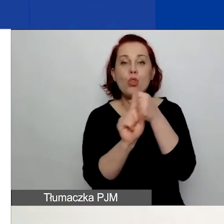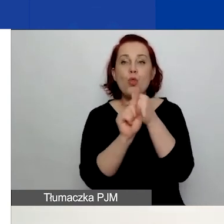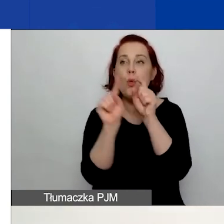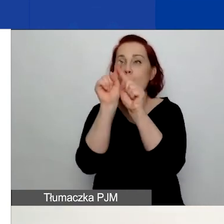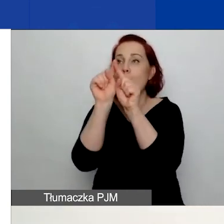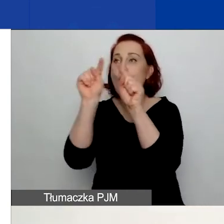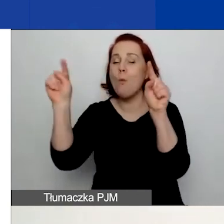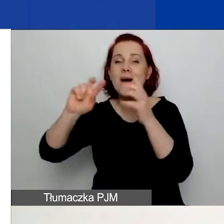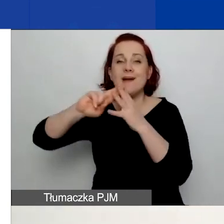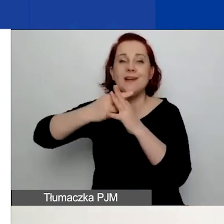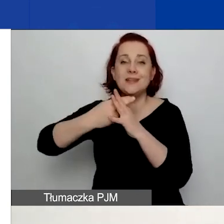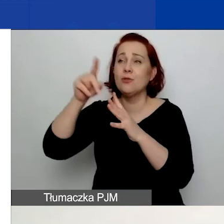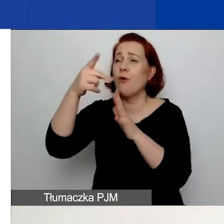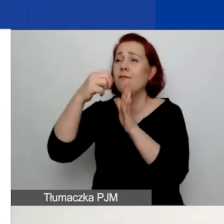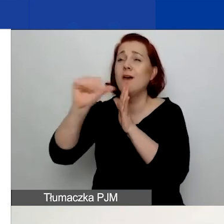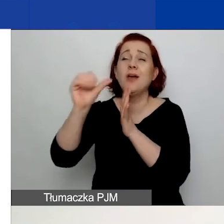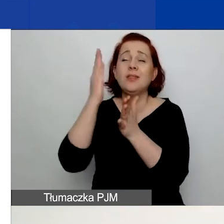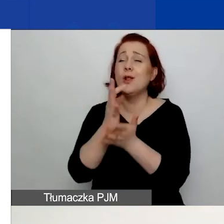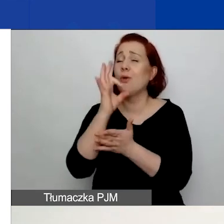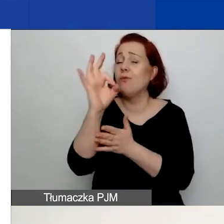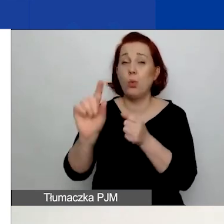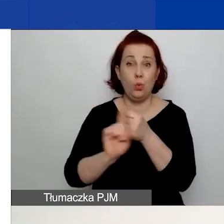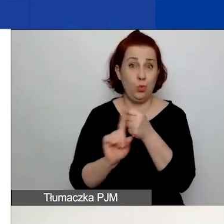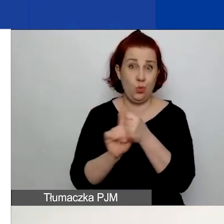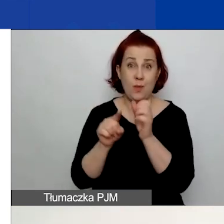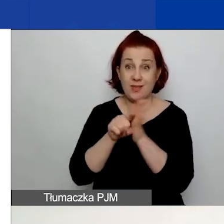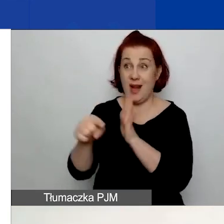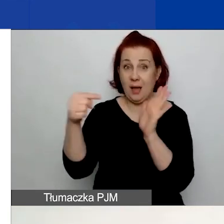To unikalny numer rejestracyjny tylko tego wniosku.